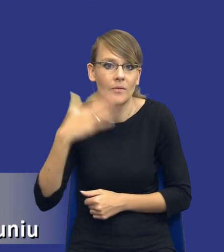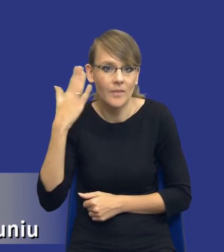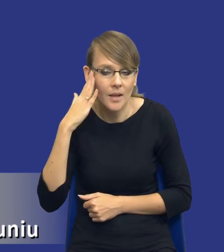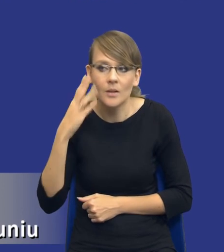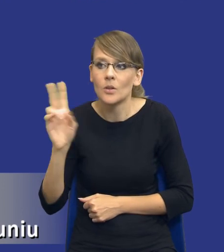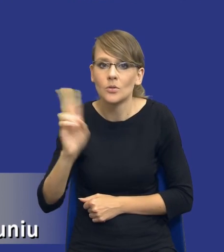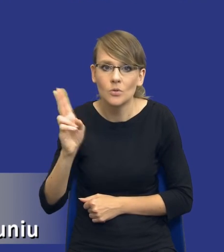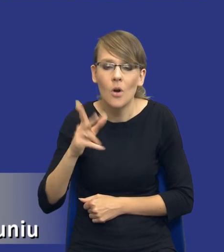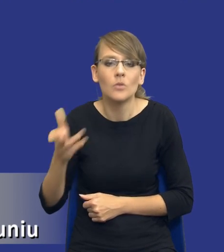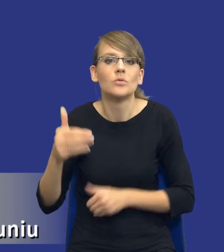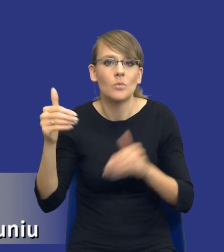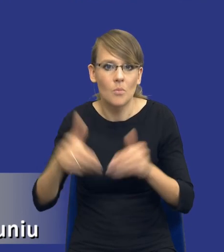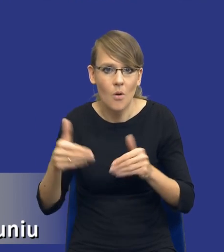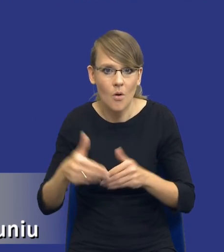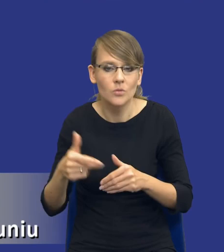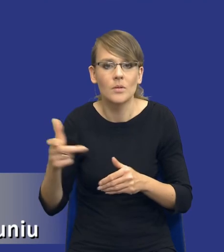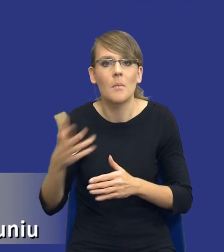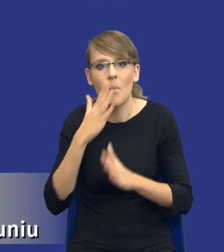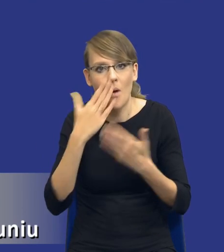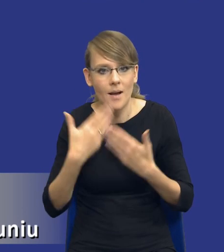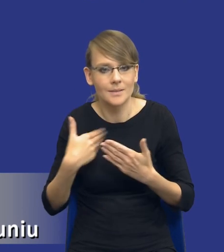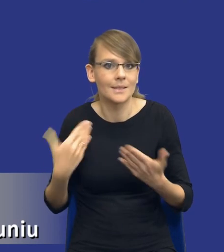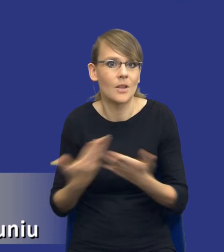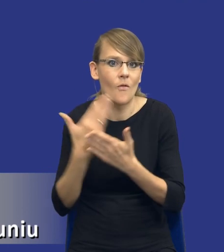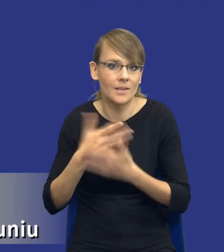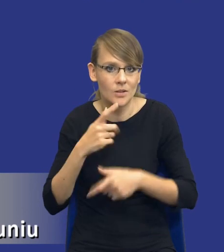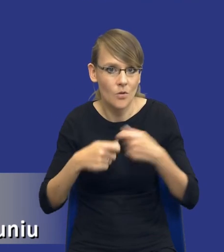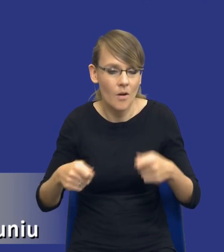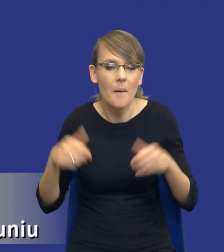innowacyjne rozwiązania przedstawić, znowu może powinniśmy zastanowić się nad